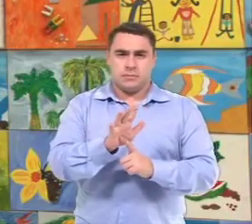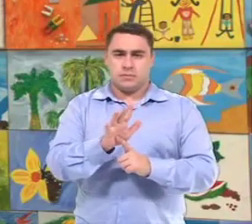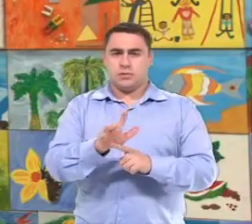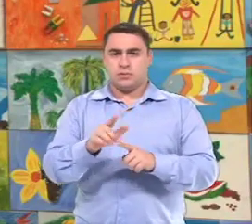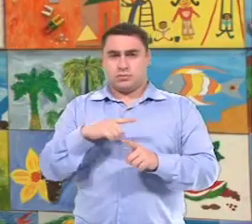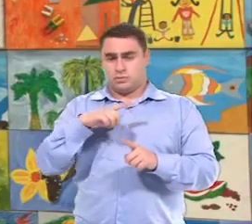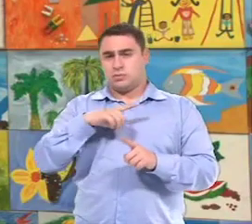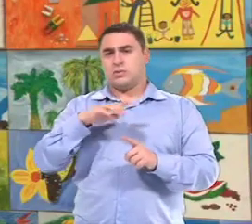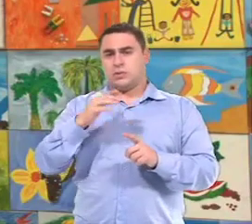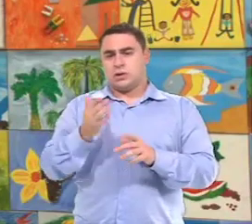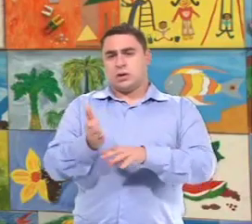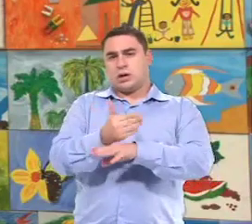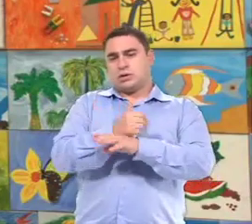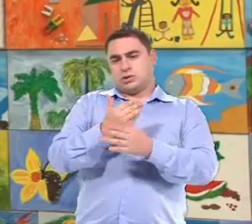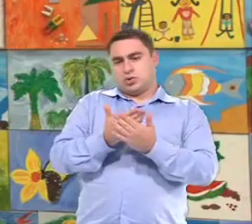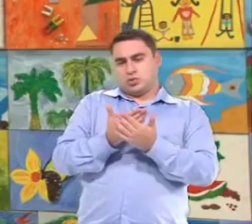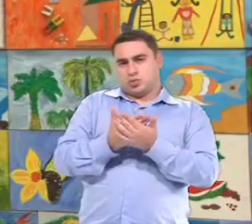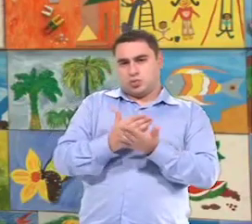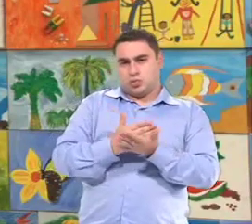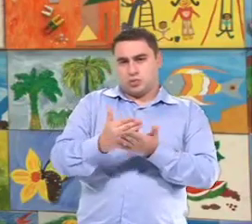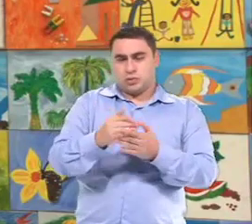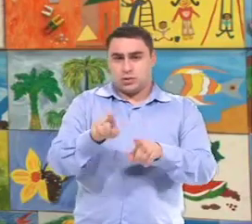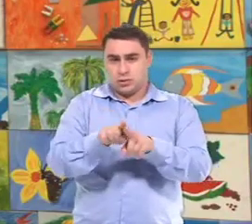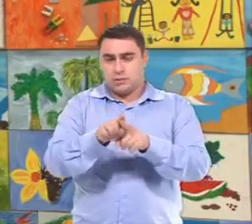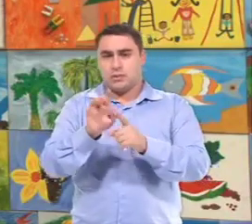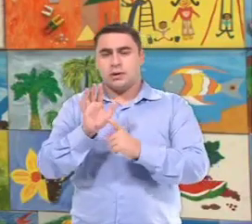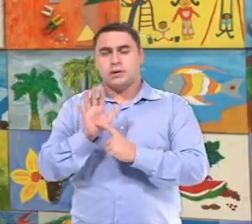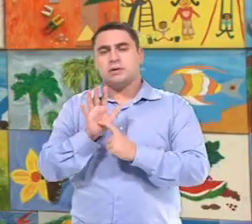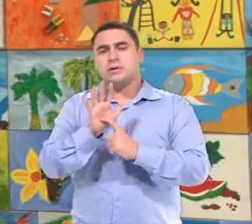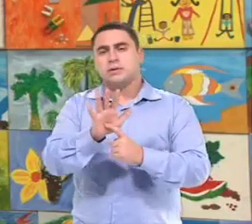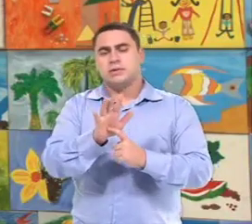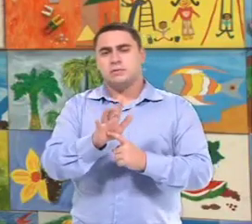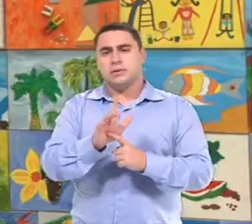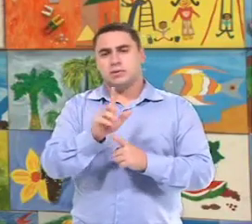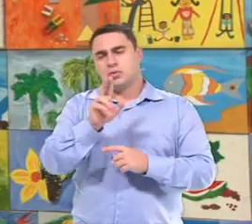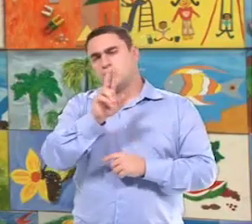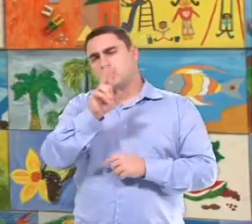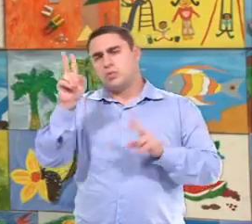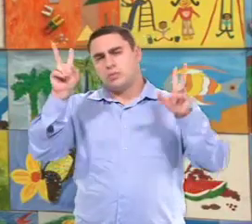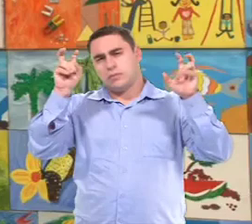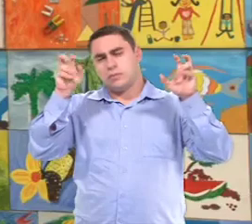O atendimento no contraturno e também o atendimento que é...